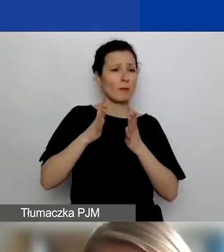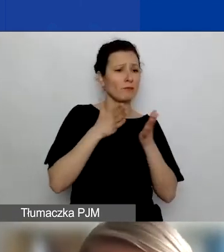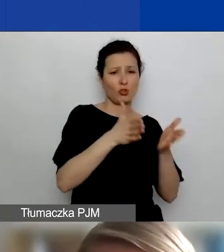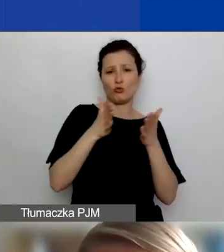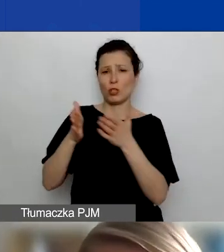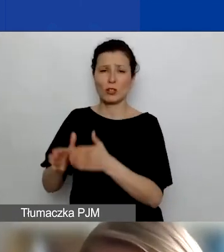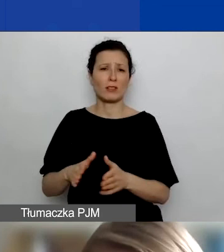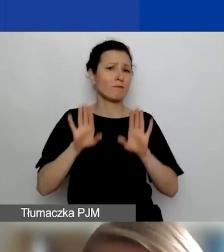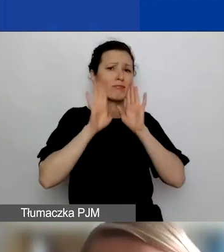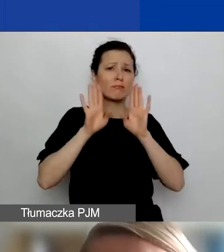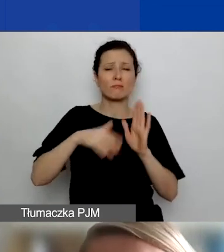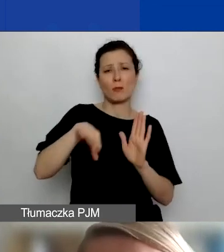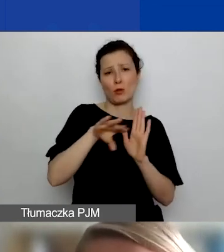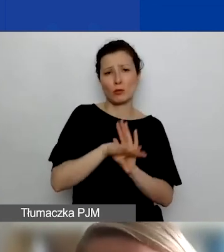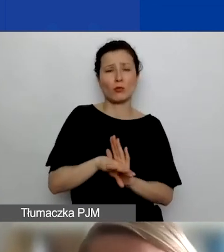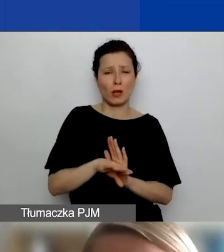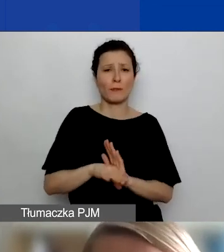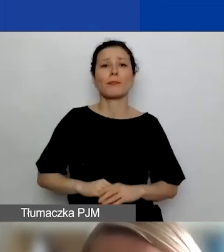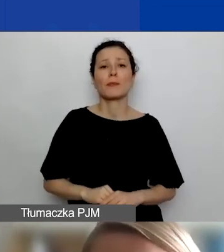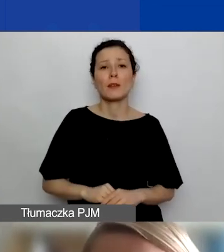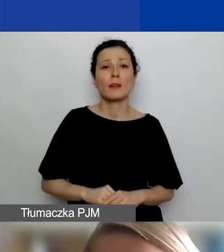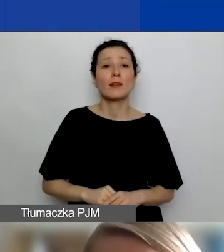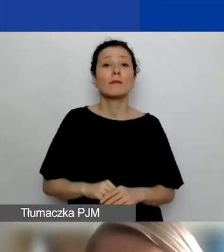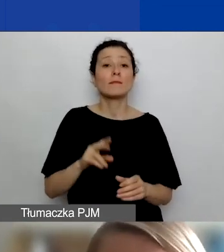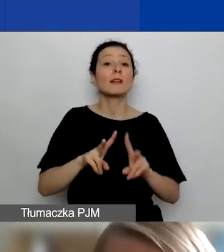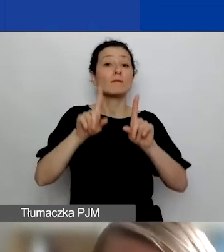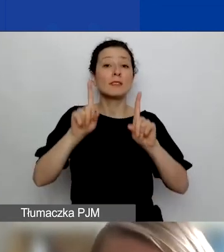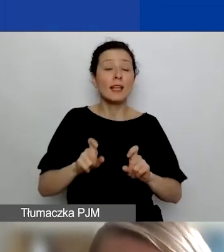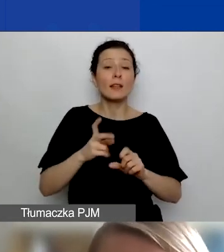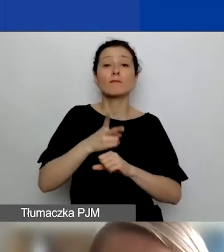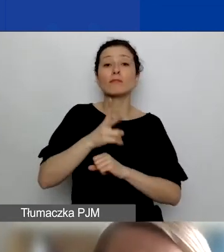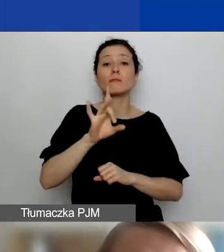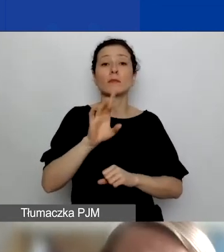jak różne inne wnioski. Wchodząc do generatora, będziecie państwo mogli wybrać taką opcję,